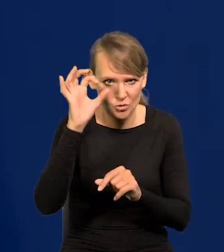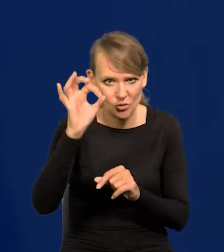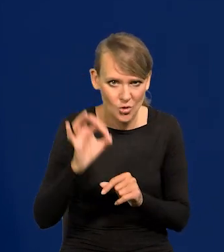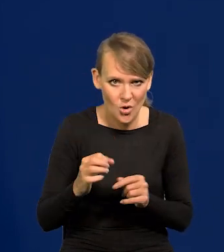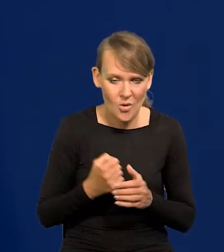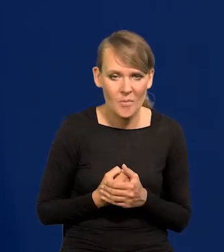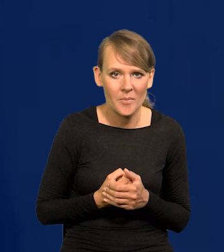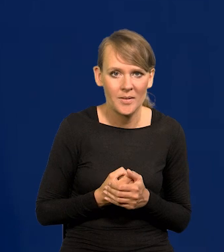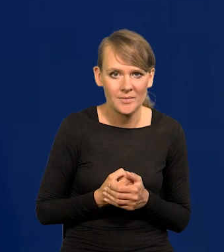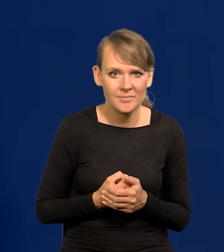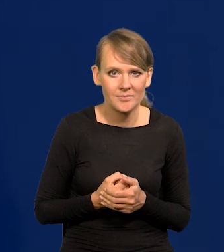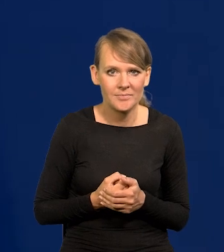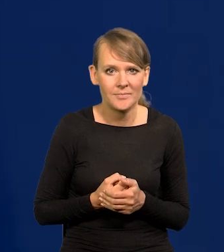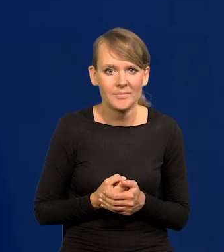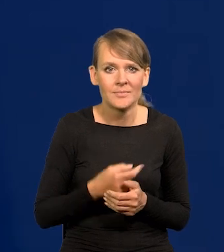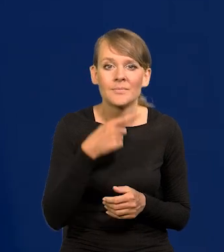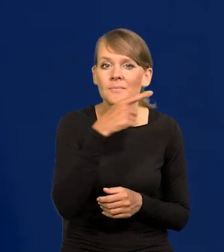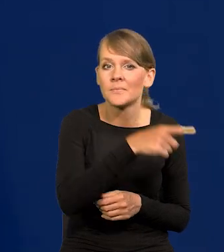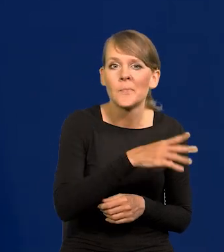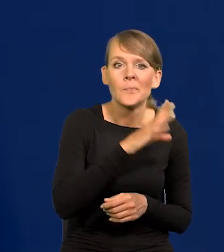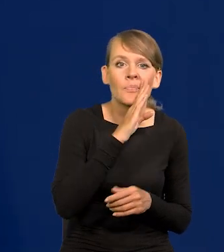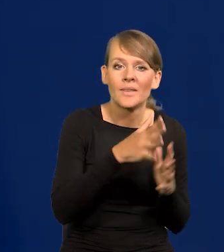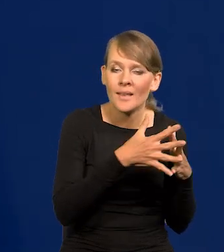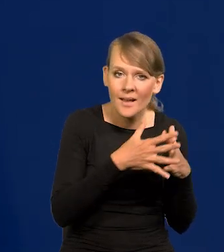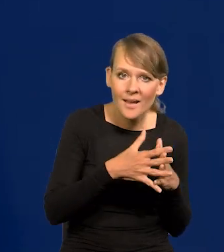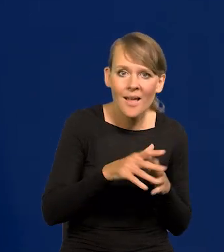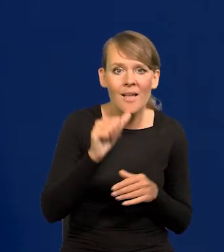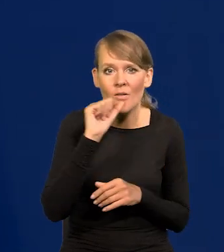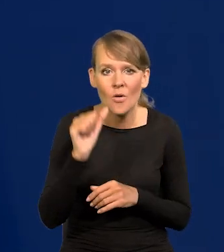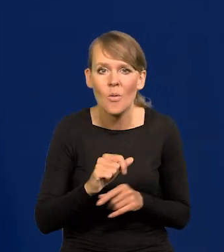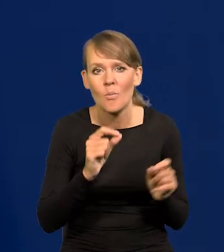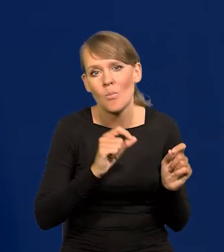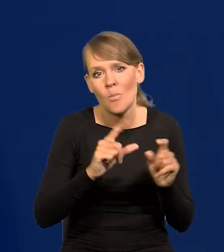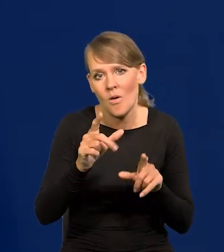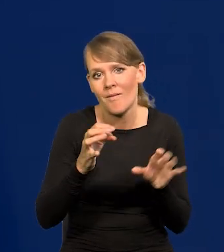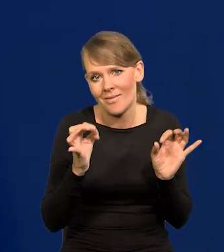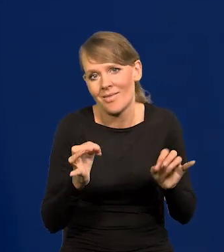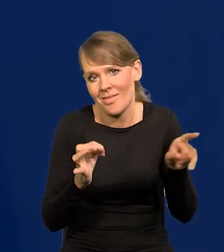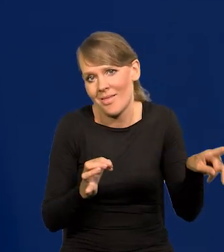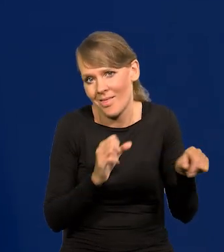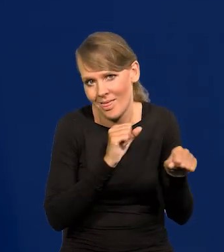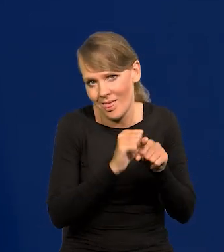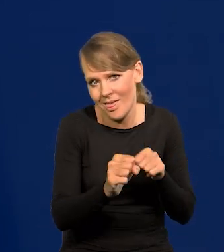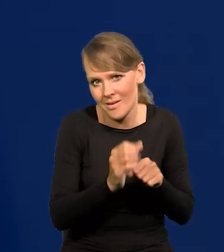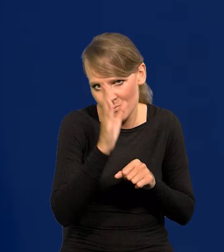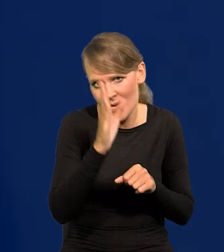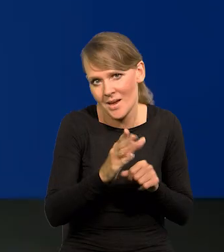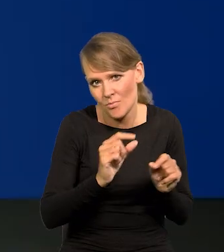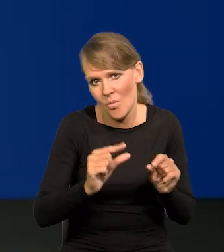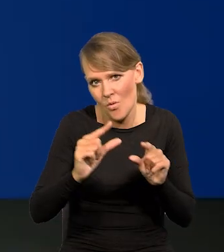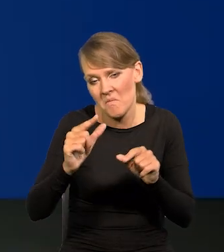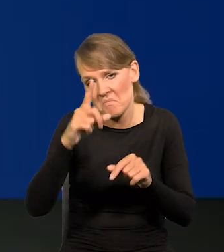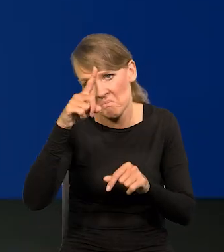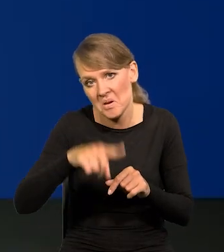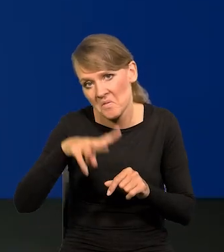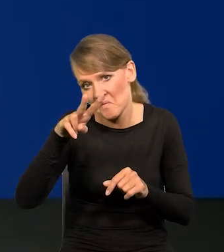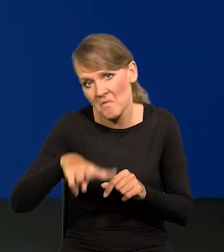W Stanach Zjednoczonych i w Europie podwyżki trwają i jeszcze będą trwały może miesiąc, dwa, trzy,